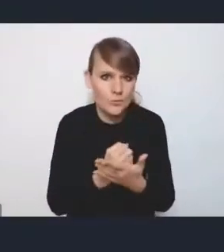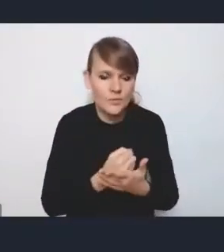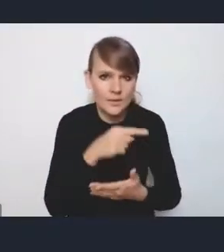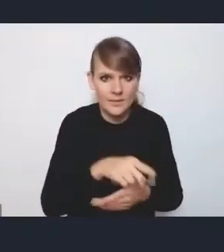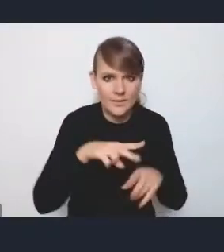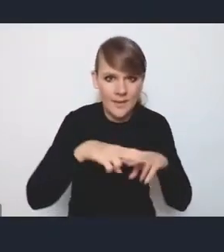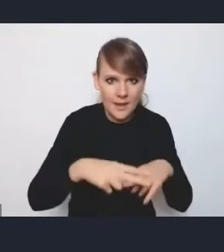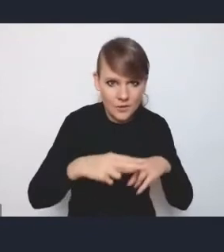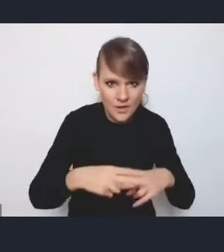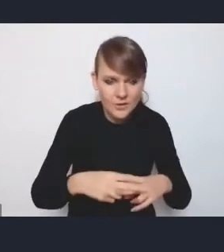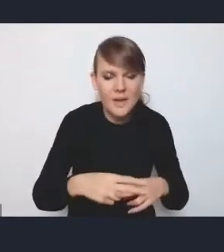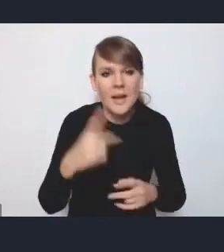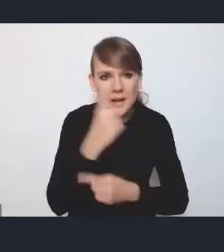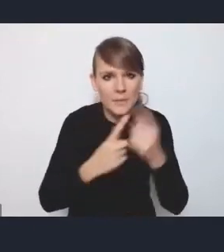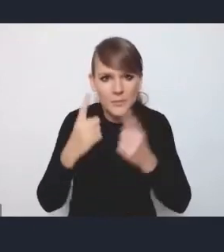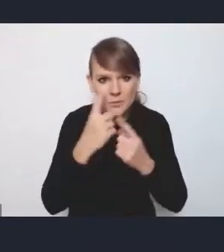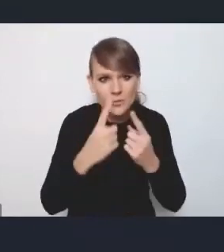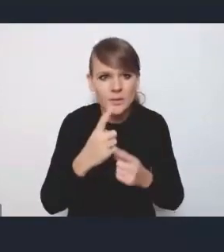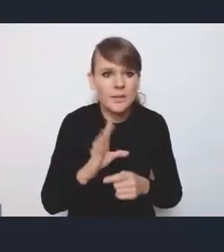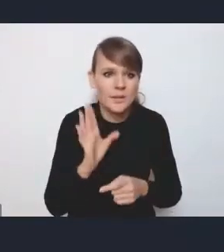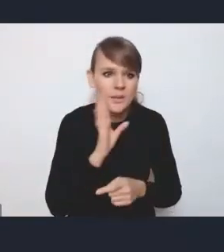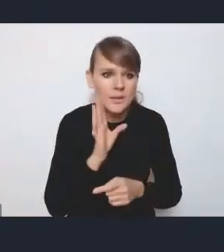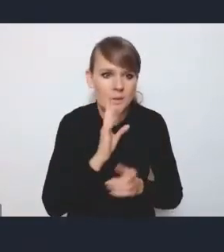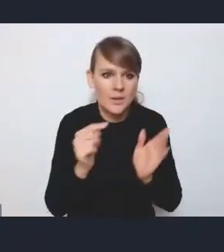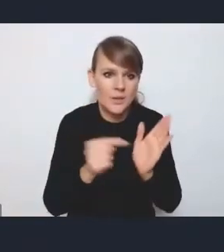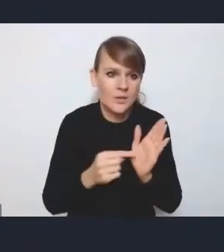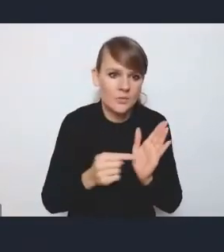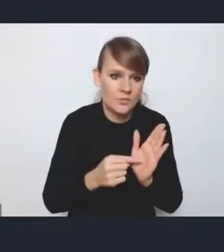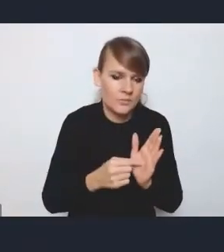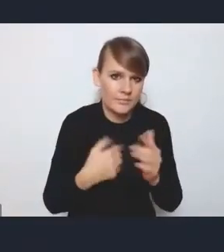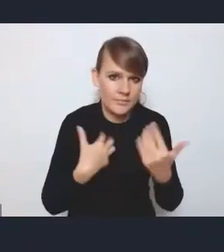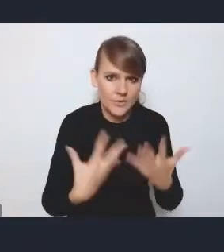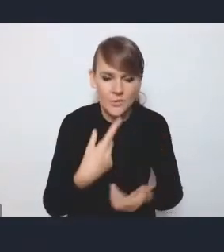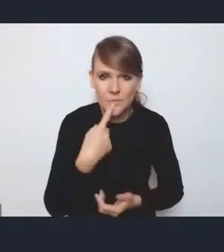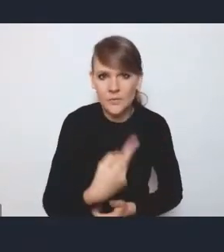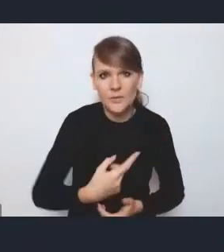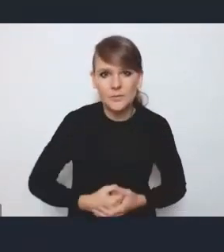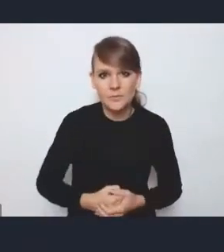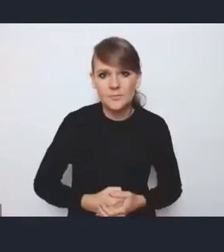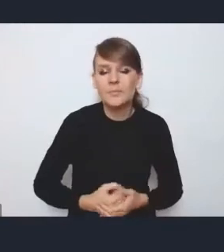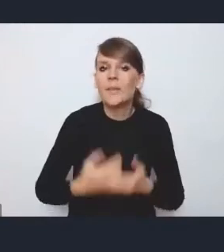tak że myślę, że chyba to pokrótce tak chciałam się do tego odnieść. Dziękuję, pani dyrektor.